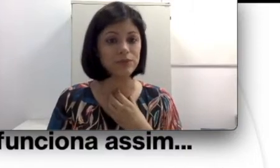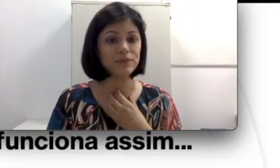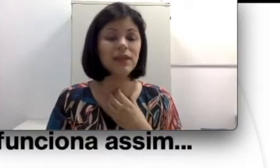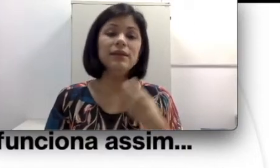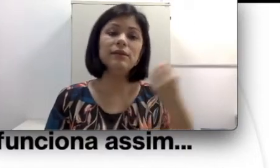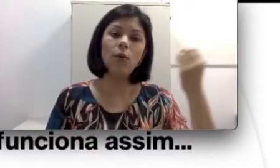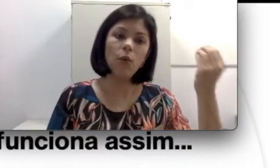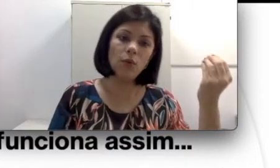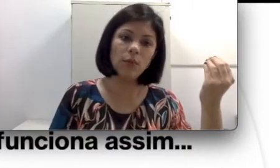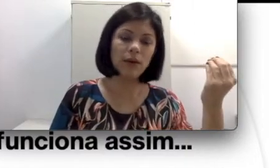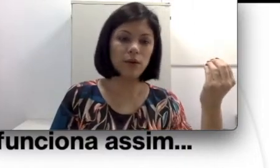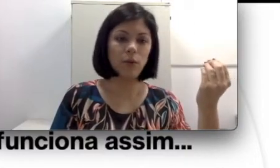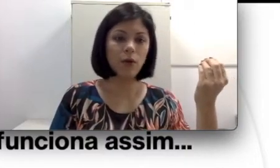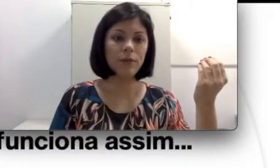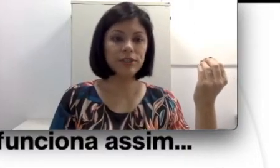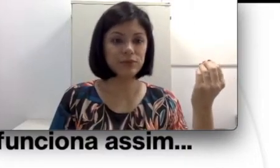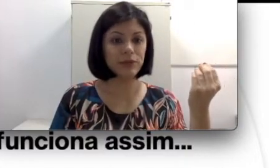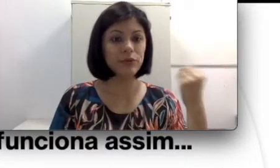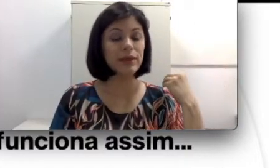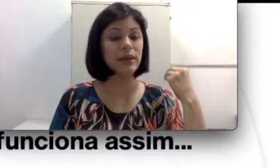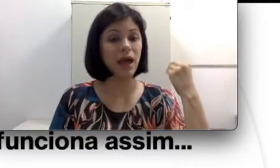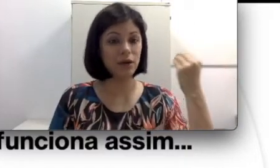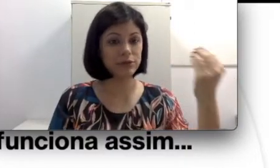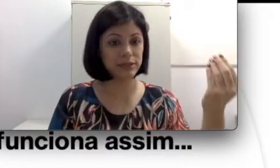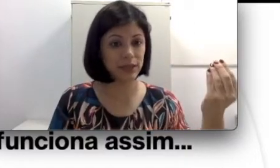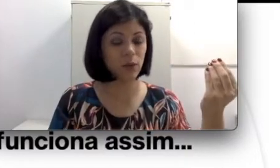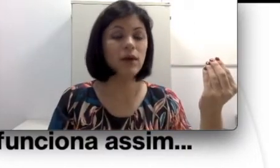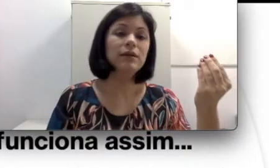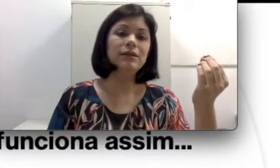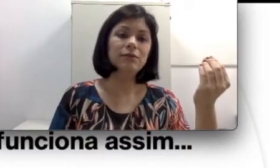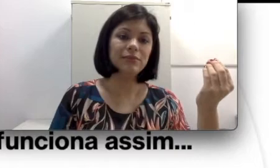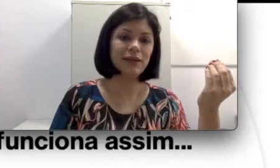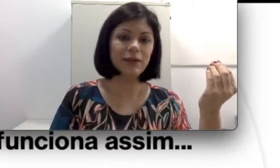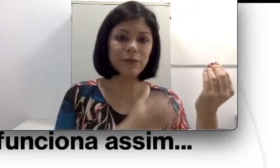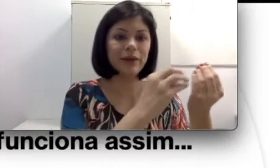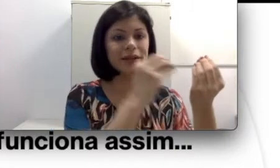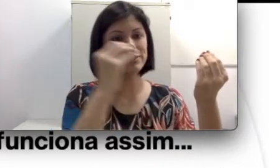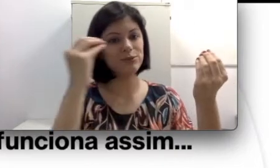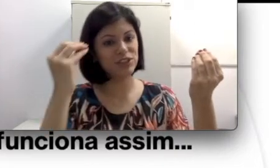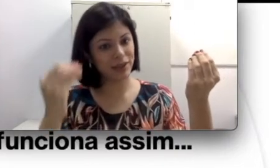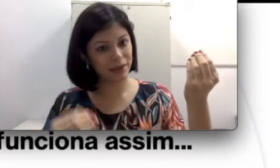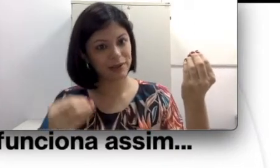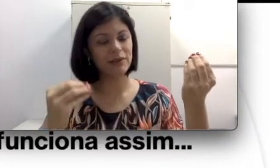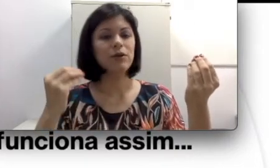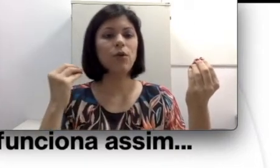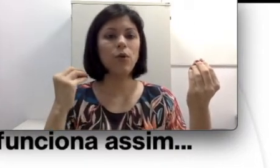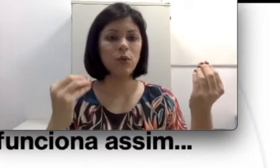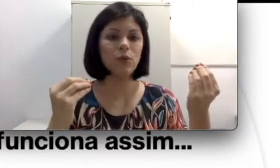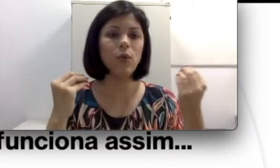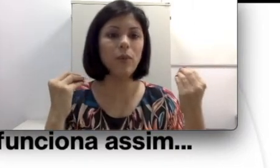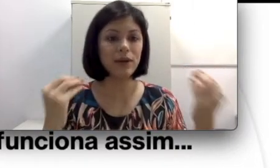Então um acometimento na audição, não tem nenhuma relação direta com o aparelho